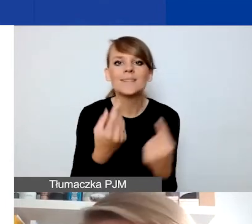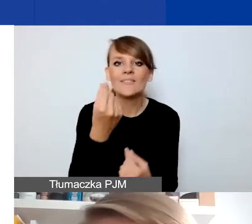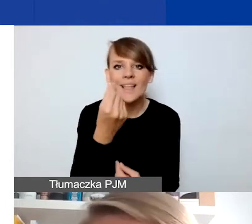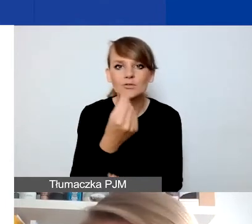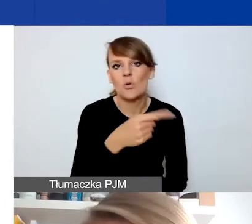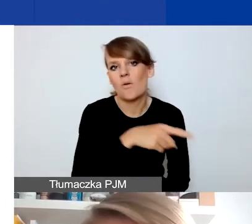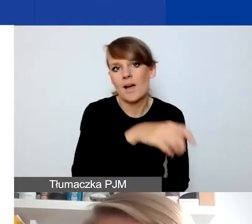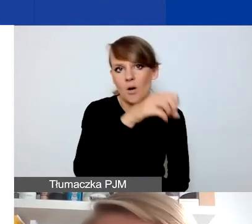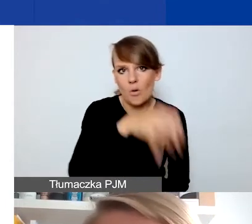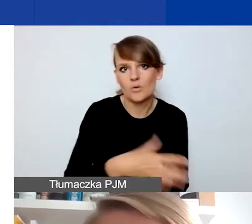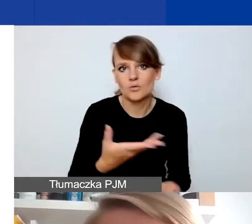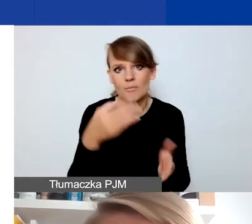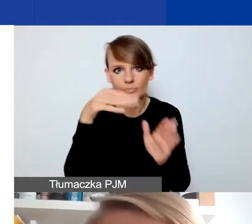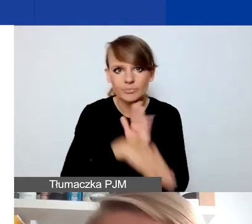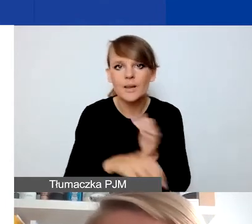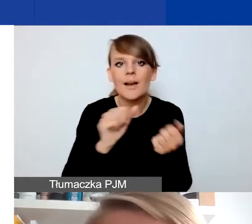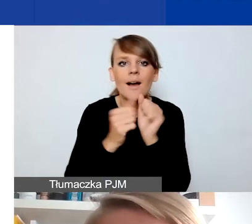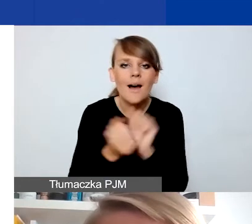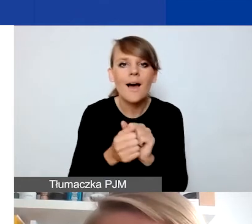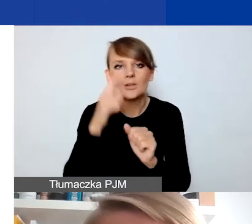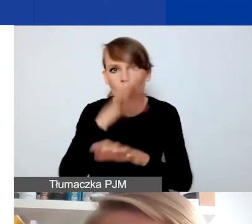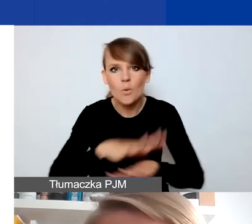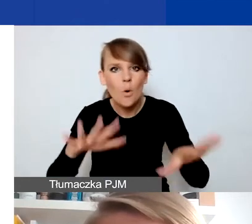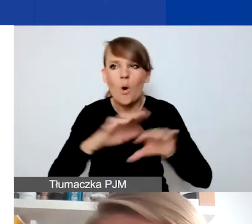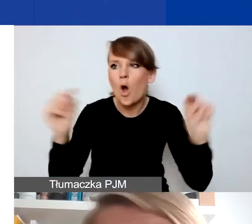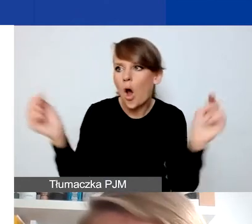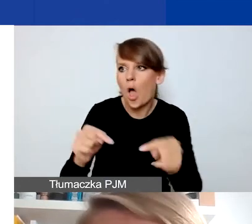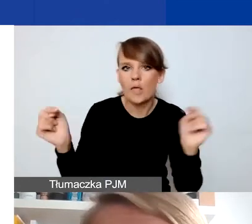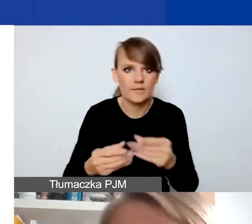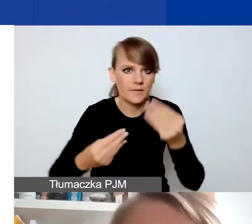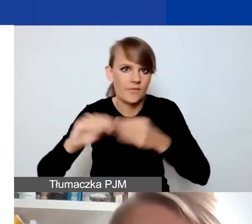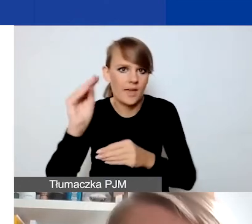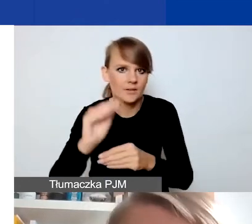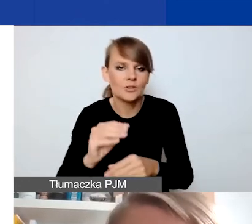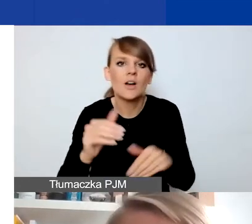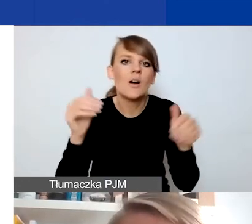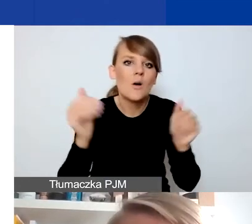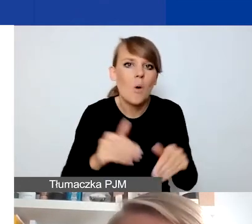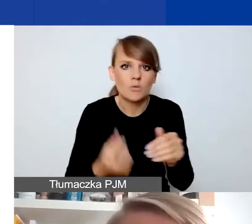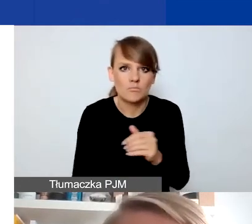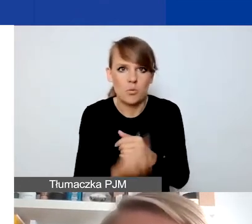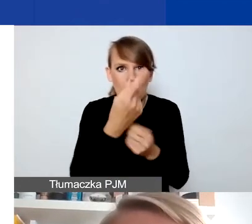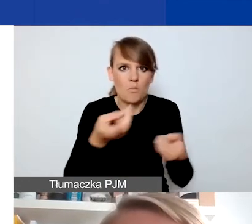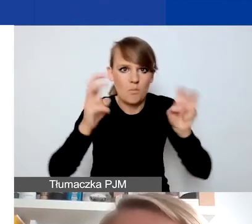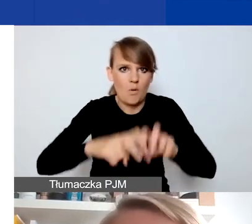Ale też np. dochodzi do wzrostu napięć społecznych czy konfliktu, który się pojawia albo się nasila w jakiejś społeczności.